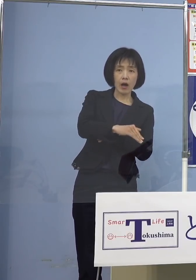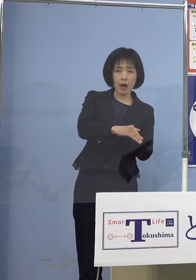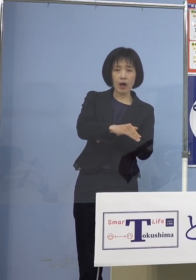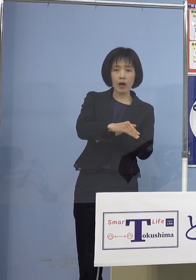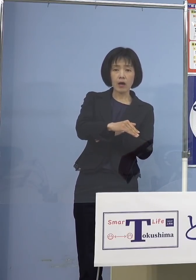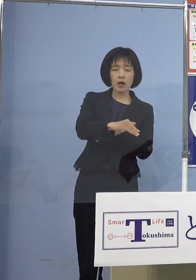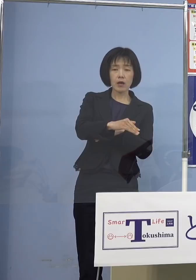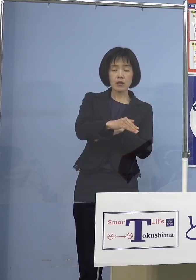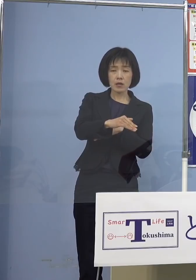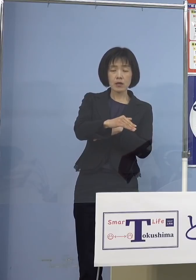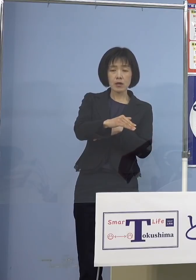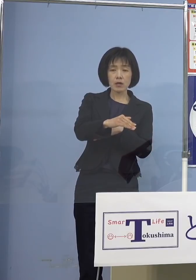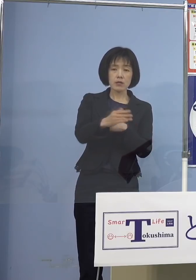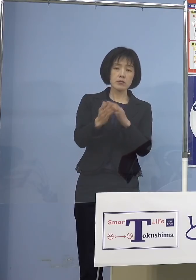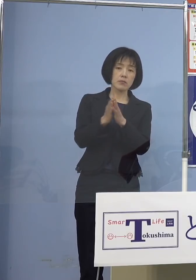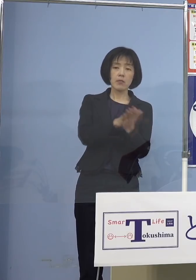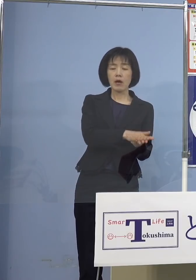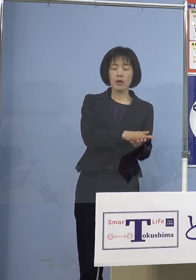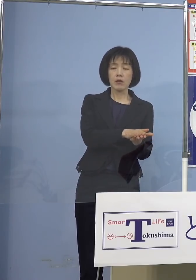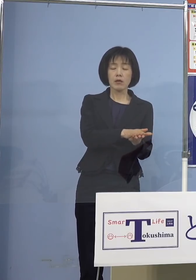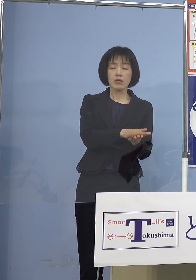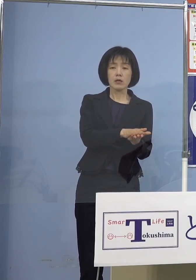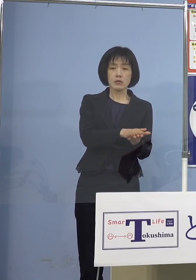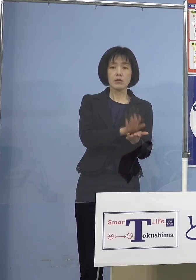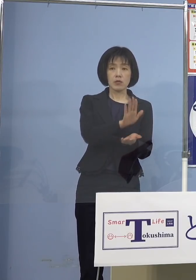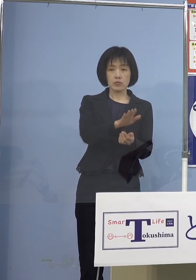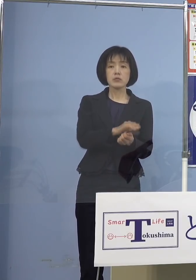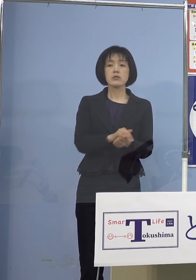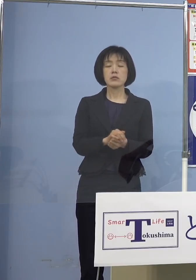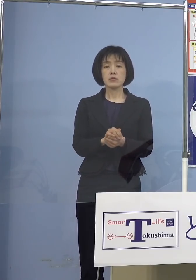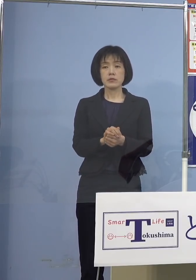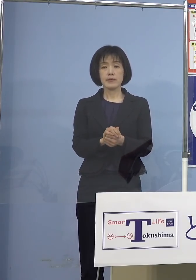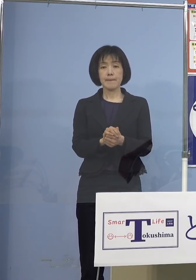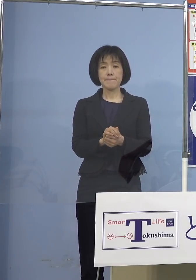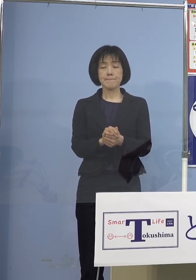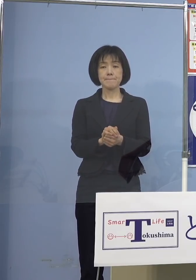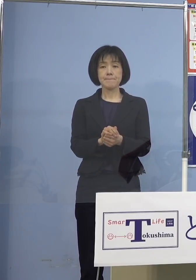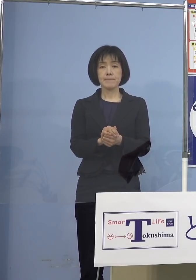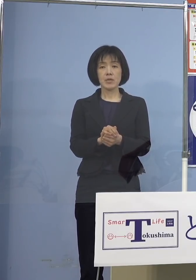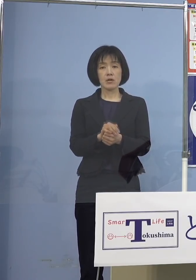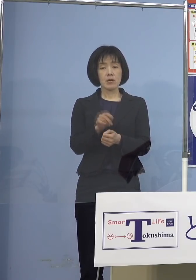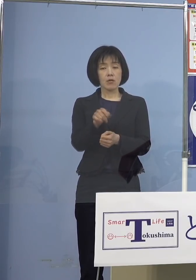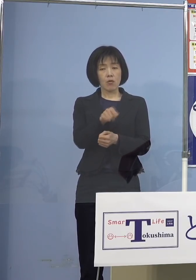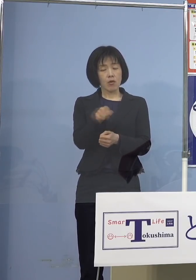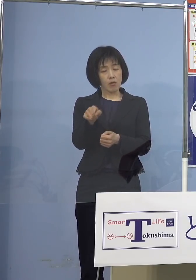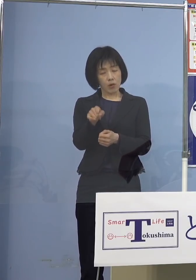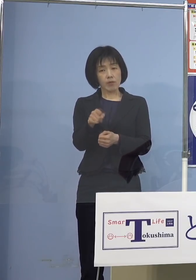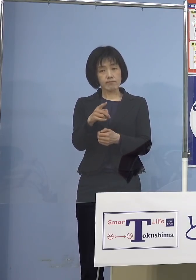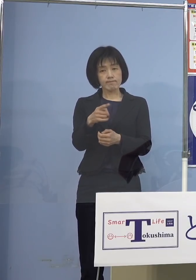徳島（県）もそうした事例が ありましたけれどね だからそこの点は 注意しないといけないので